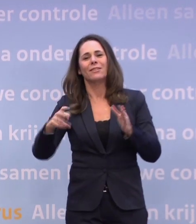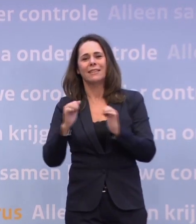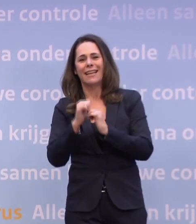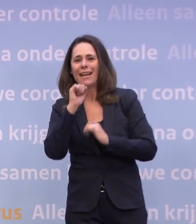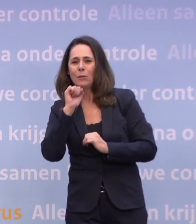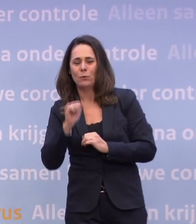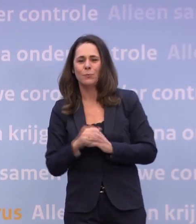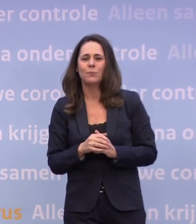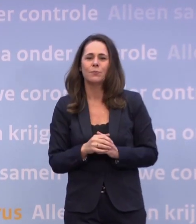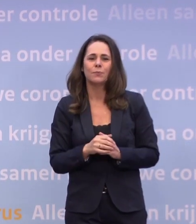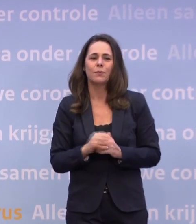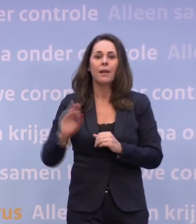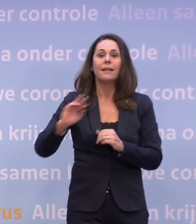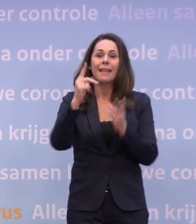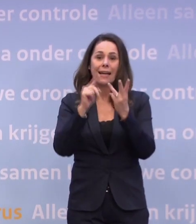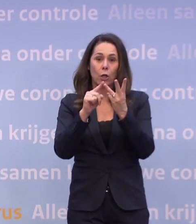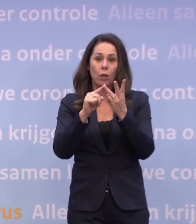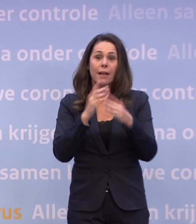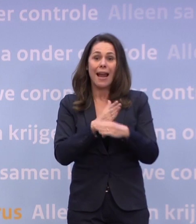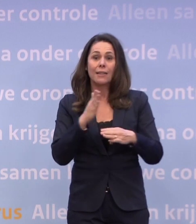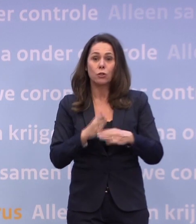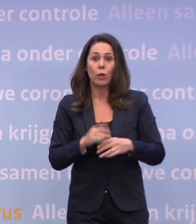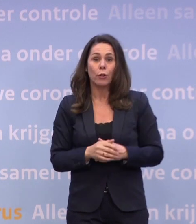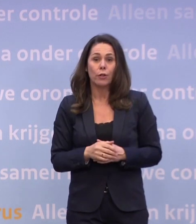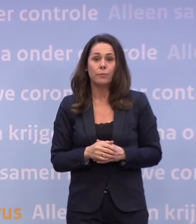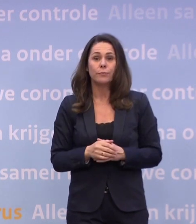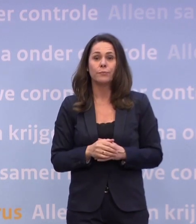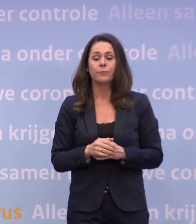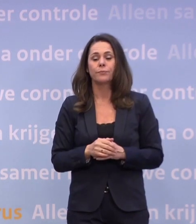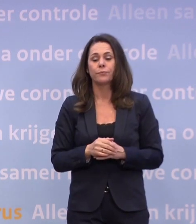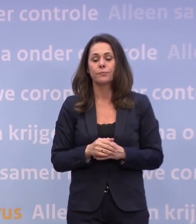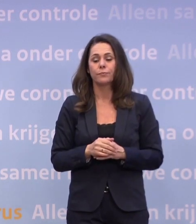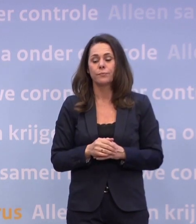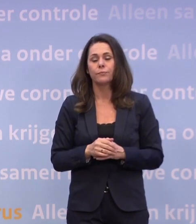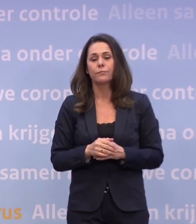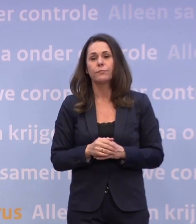Ten derde en als laatste: het is logisch dat de coronavermoeidheid...